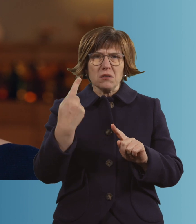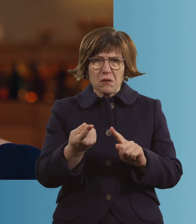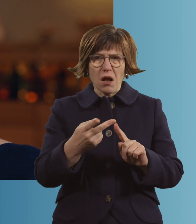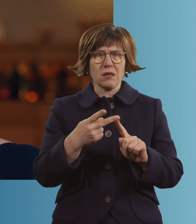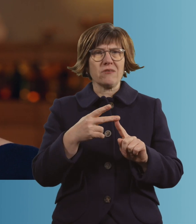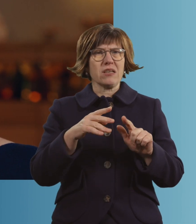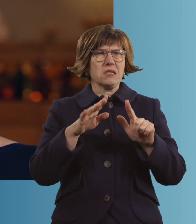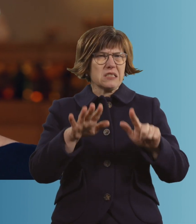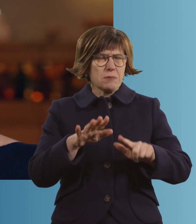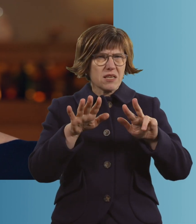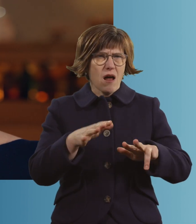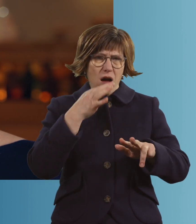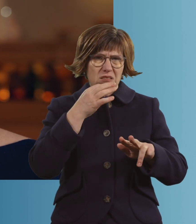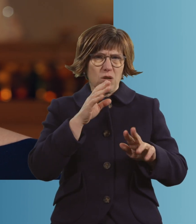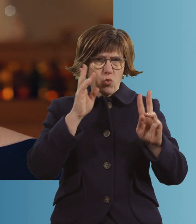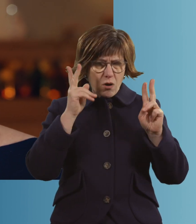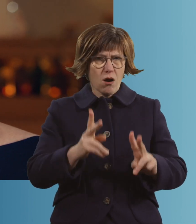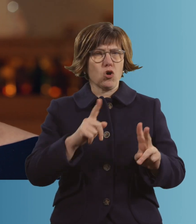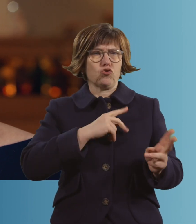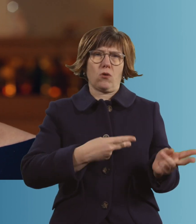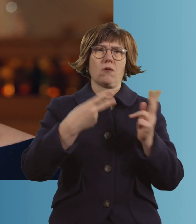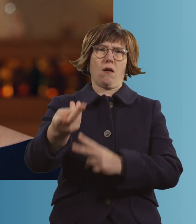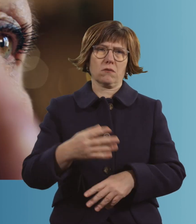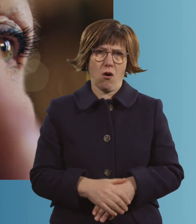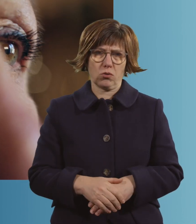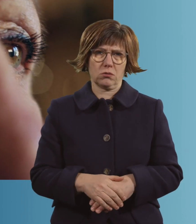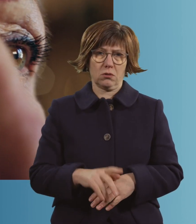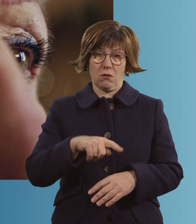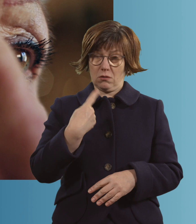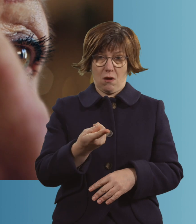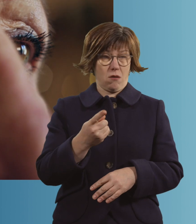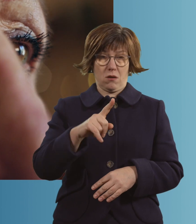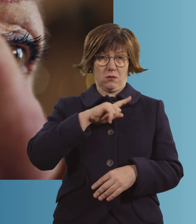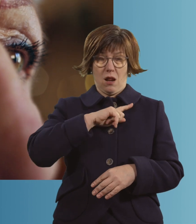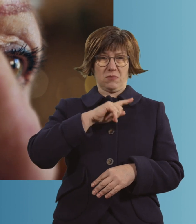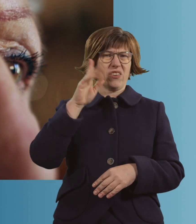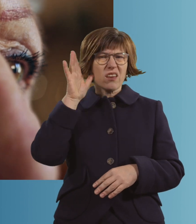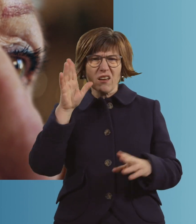17 Uhr, 18 Uhr war ich schon im Krankenhaus. Dann habe ich nur gehört, dass es hieß,